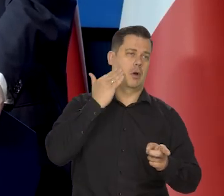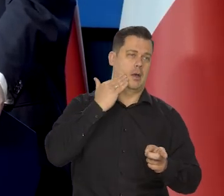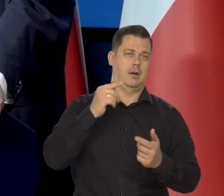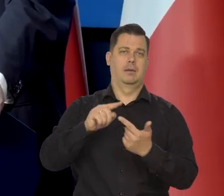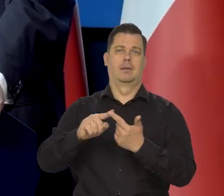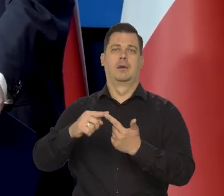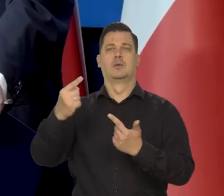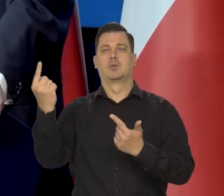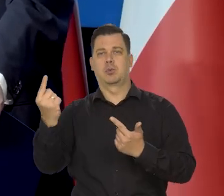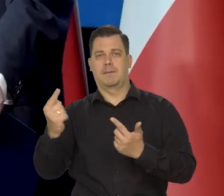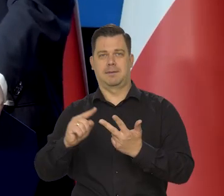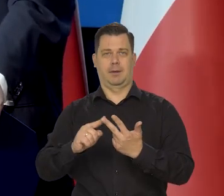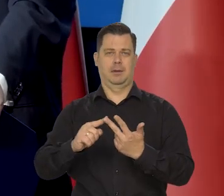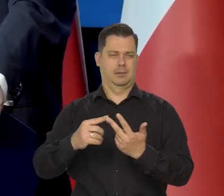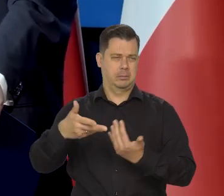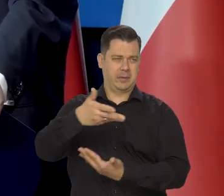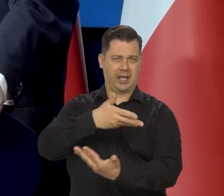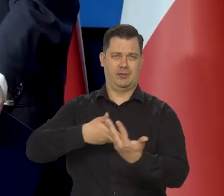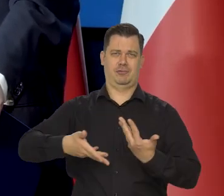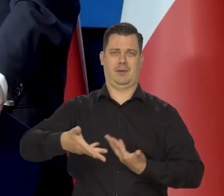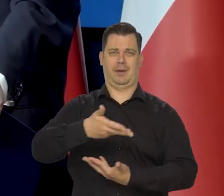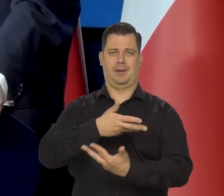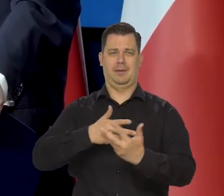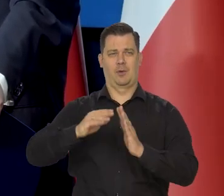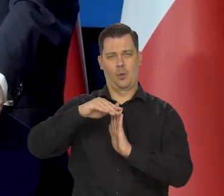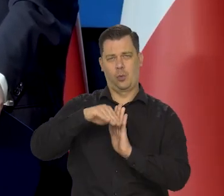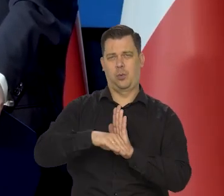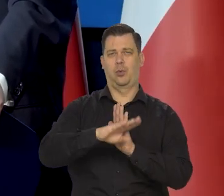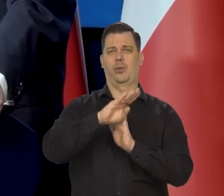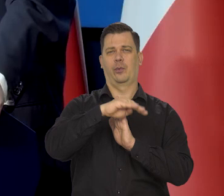My z euro razem chodzimy po tej amplitudzie.